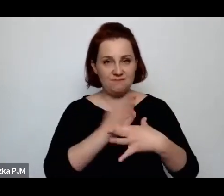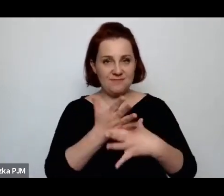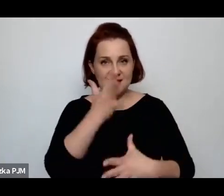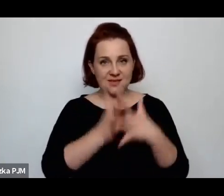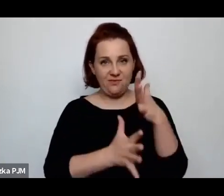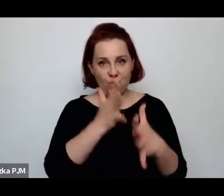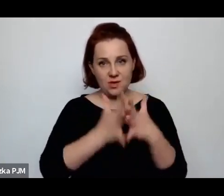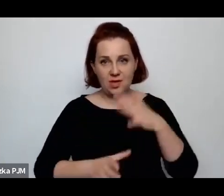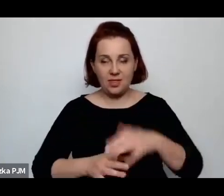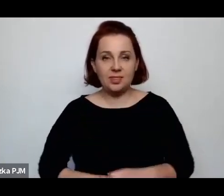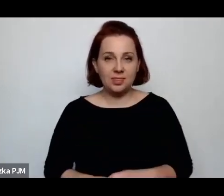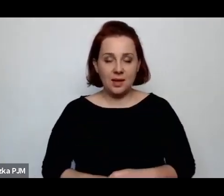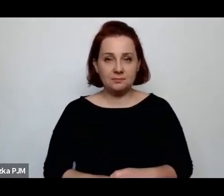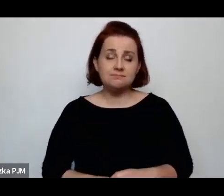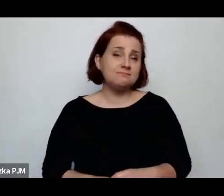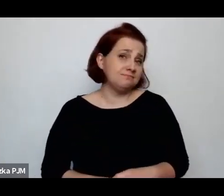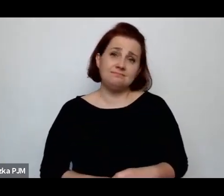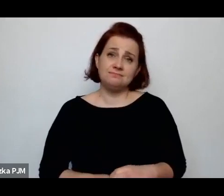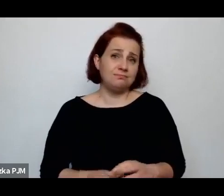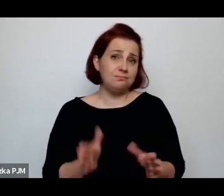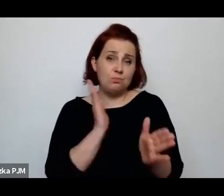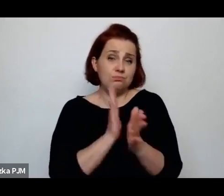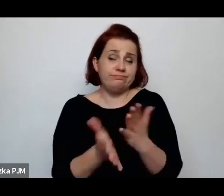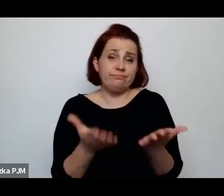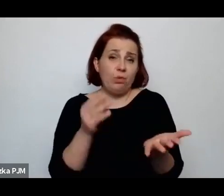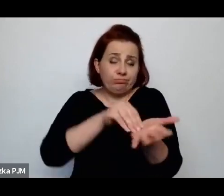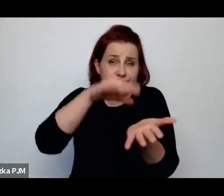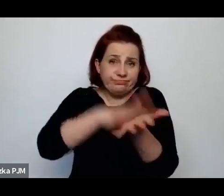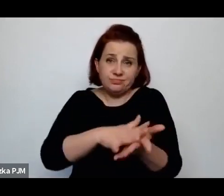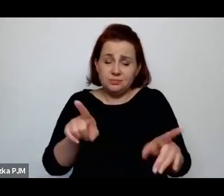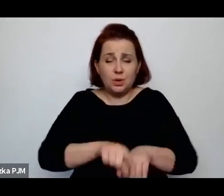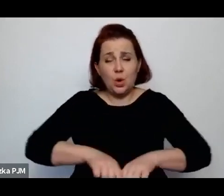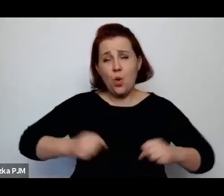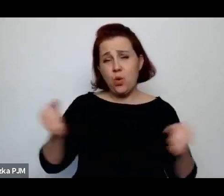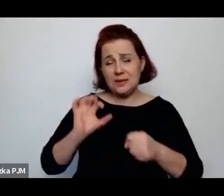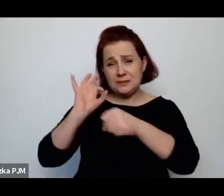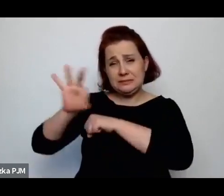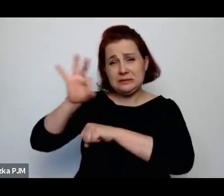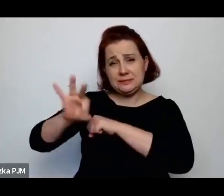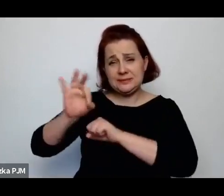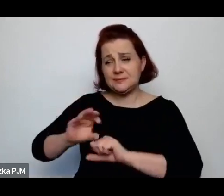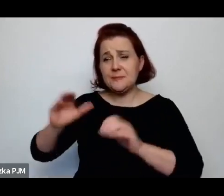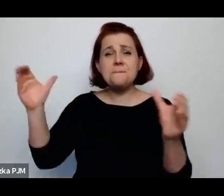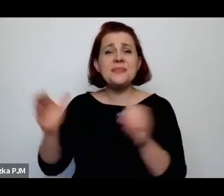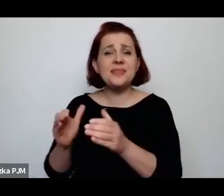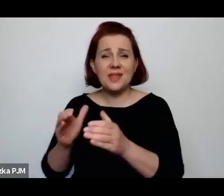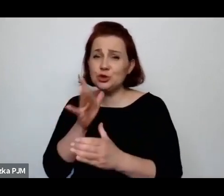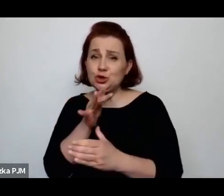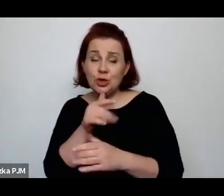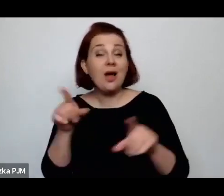Była wpisana i represjonowała oczywiście mniejszość żydowską, ale również mniejszość ukraińską